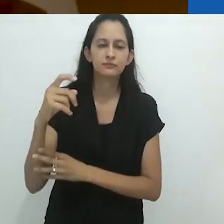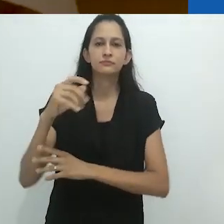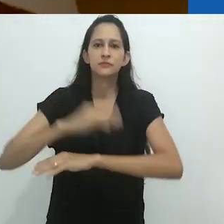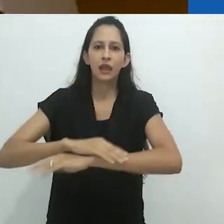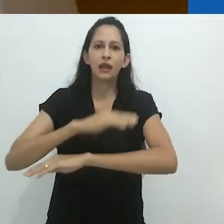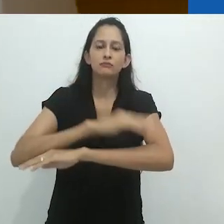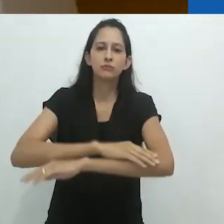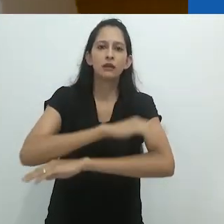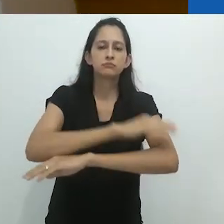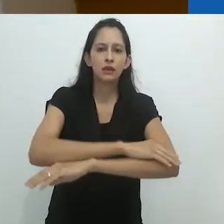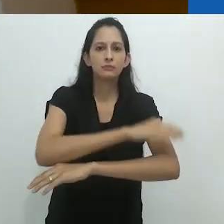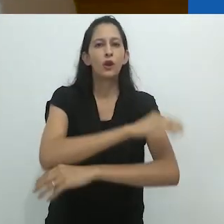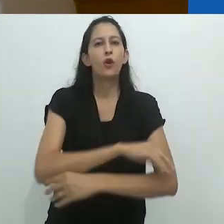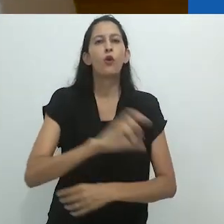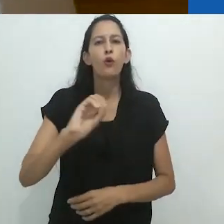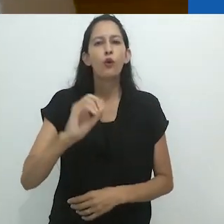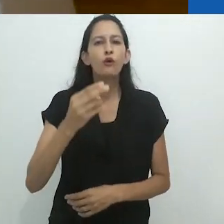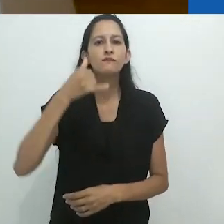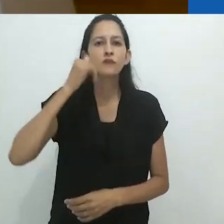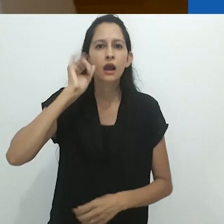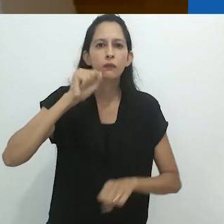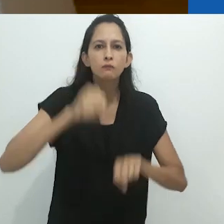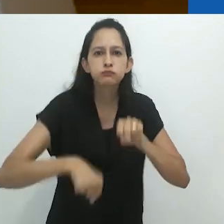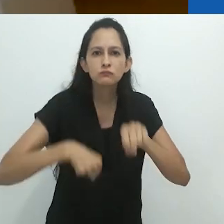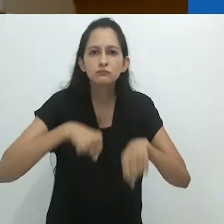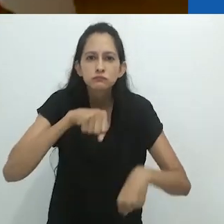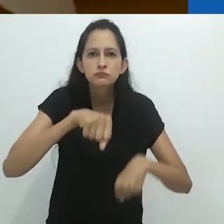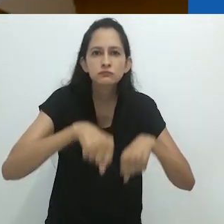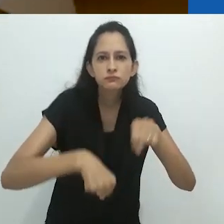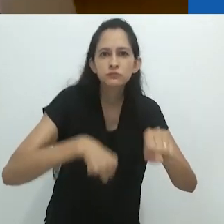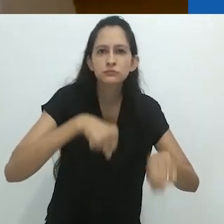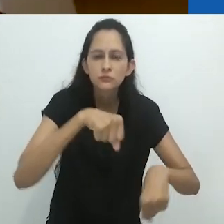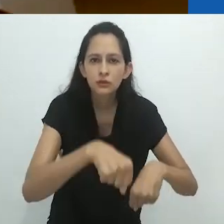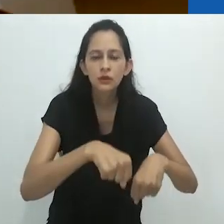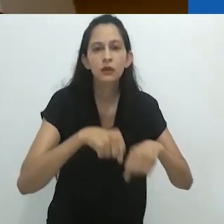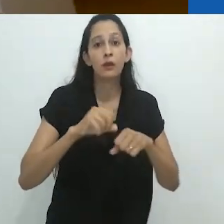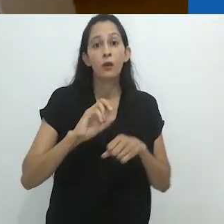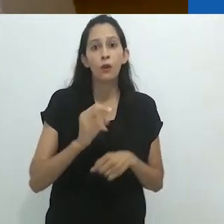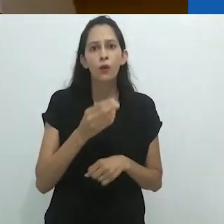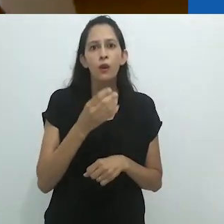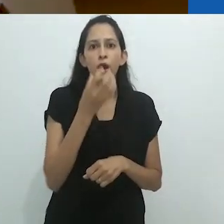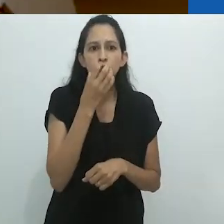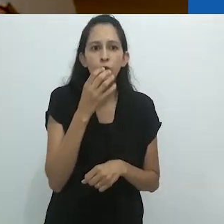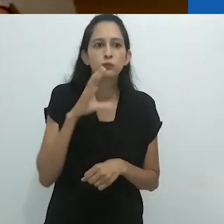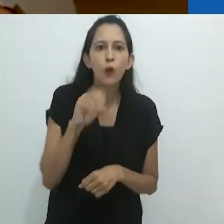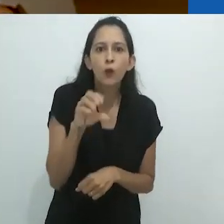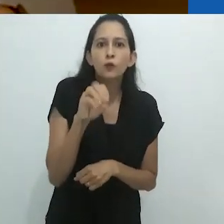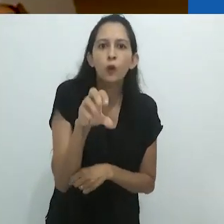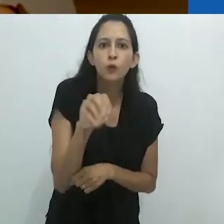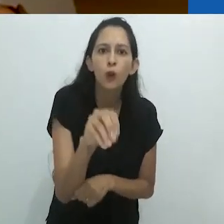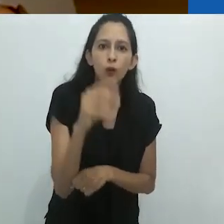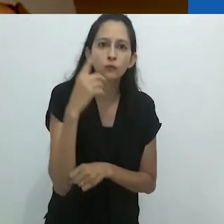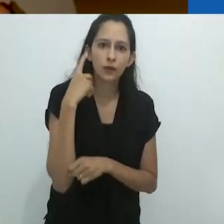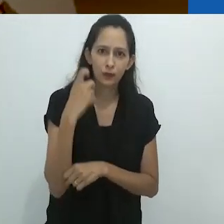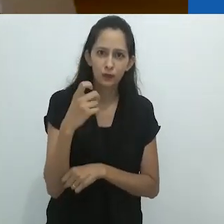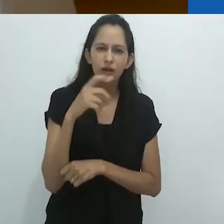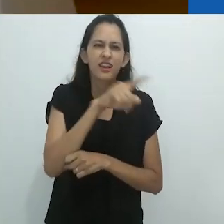Gado pisando forte no curral. Cachorros latindo.